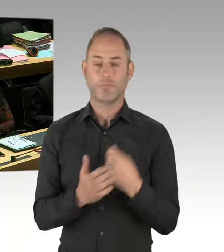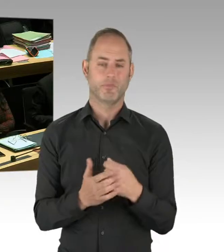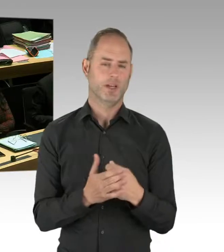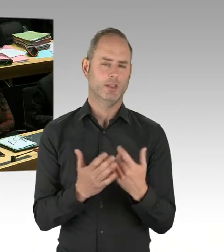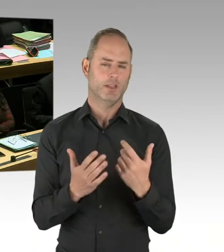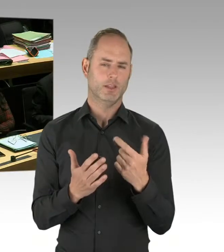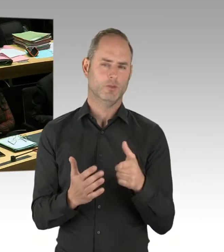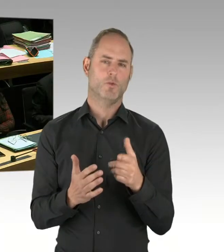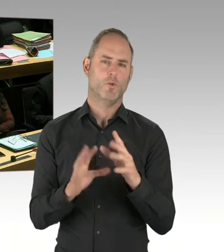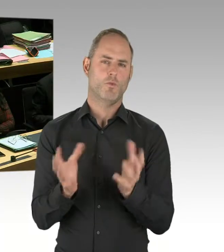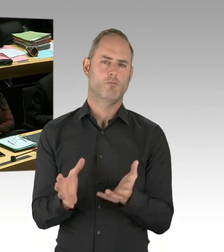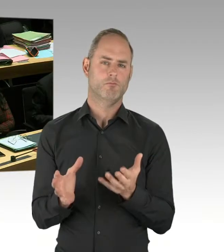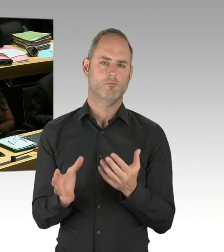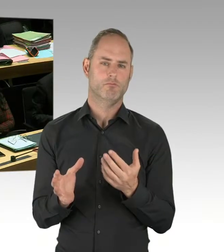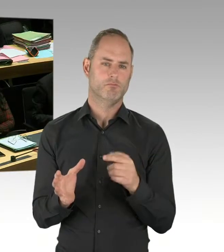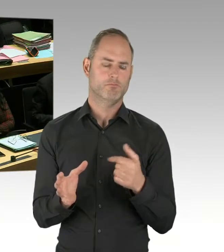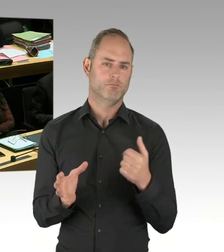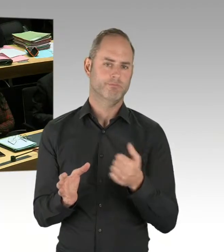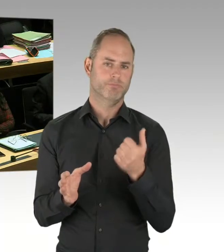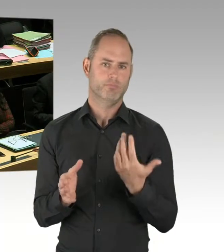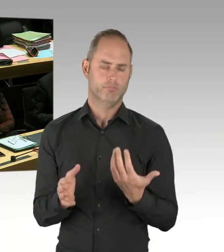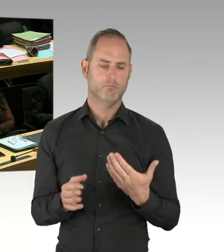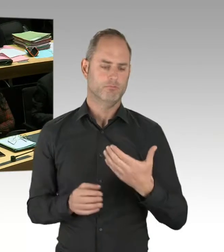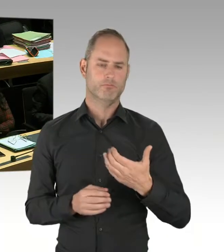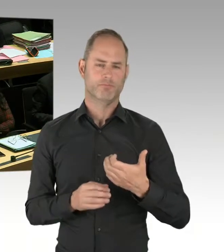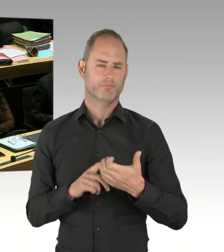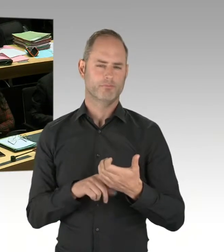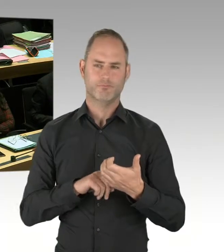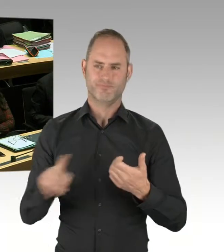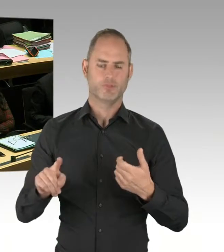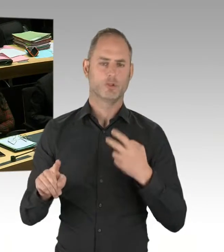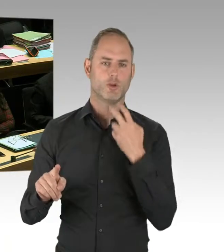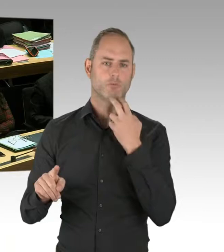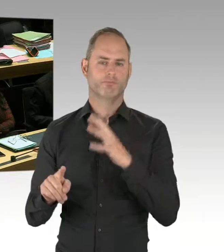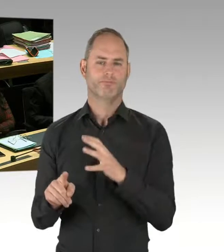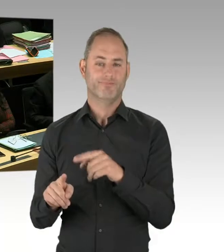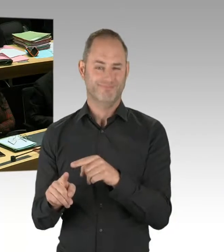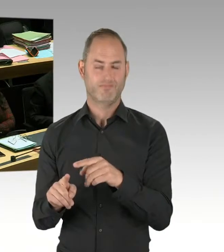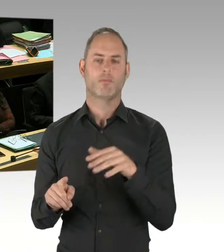und 10 oder 15 Androhungen des Einsatzes. Alle sind gut ausgegangen.